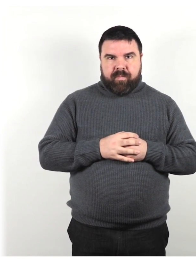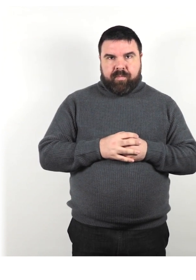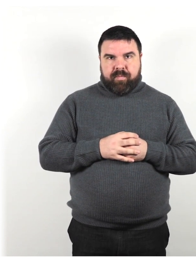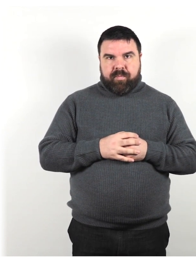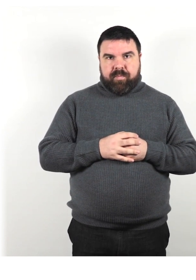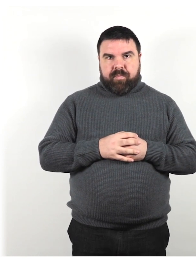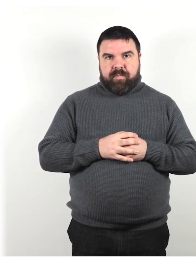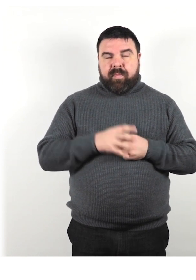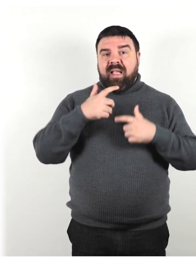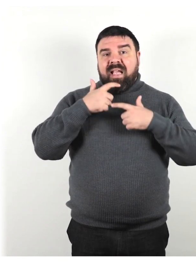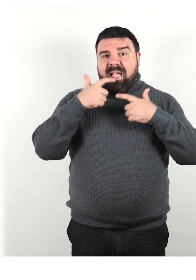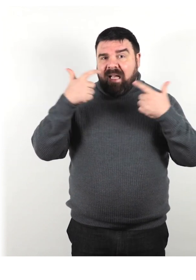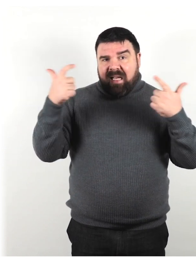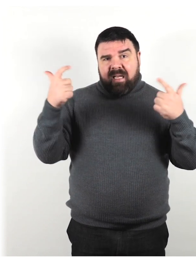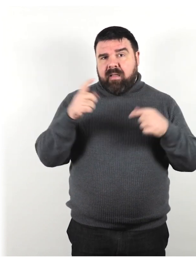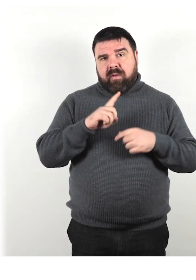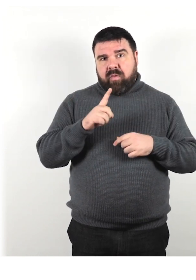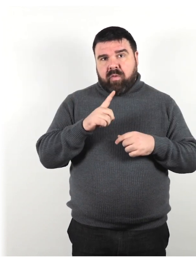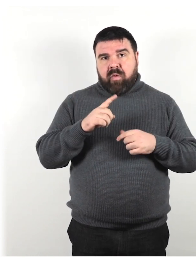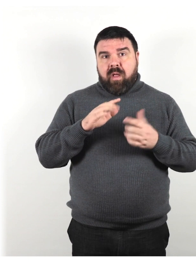Non gridare o applaudire per attirare l'attenzione.